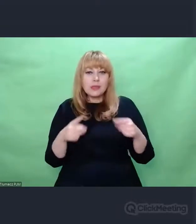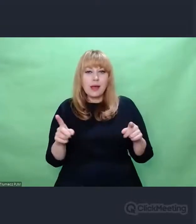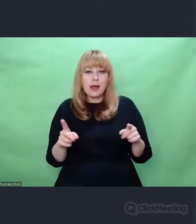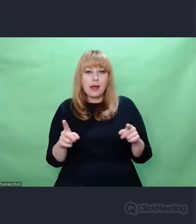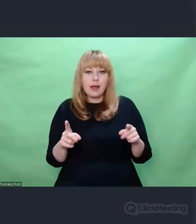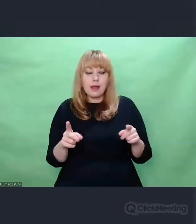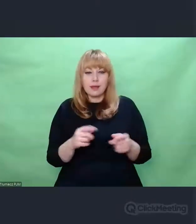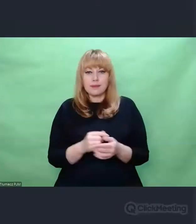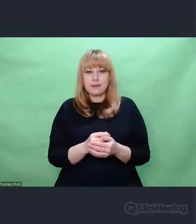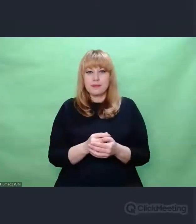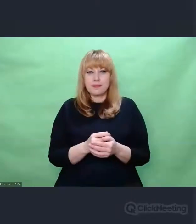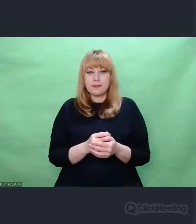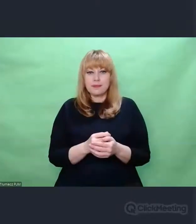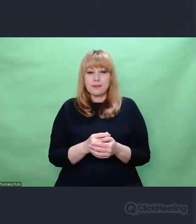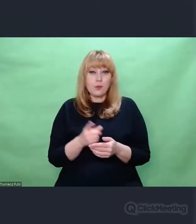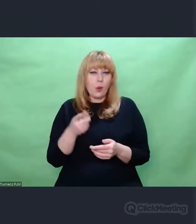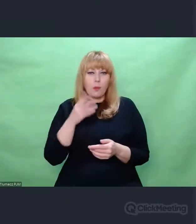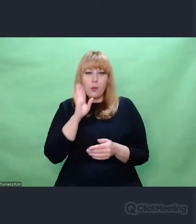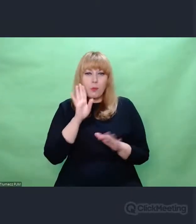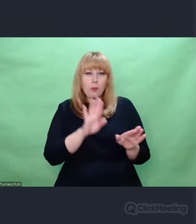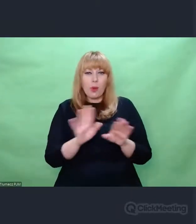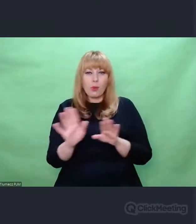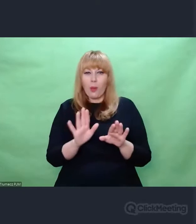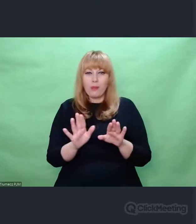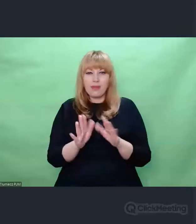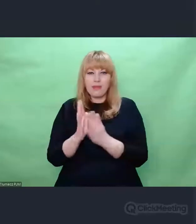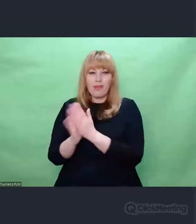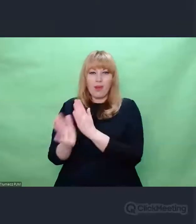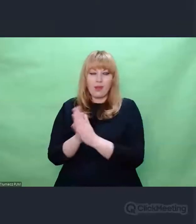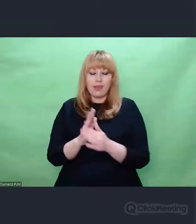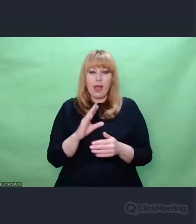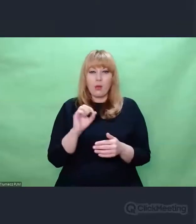sposób działania był bardzo podobny. Eugeniusz Rudnik, podobnie jak nasi kryptolodzy,